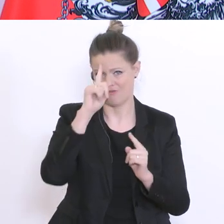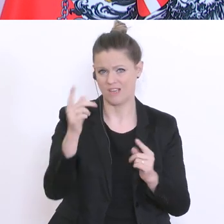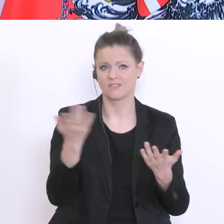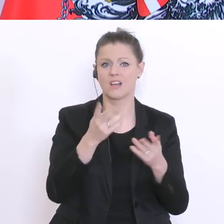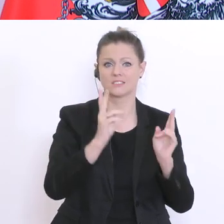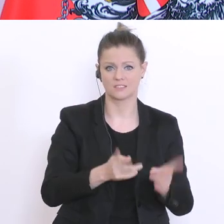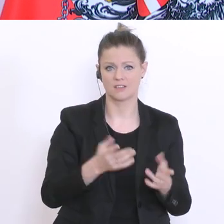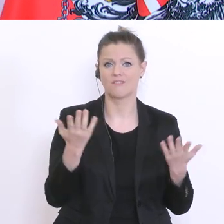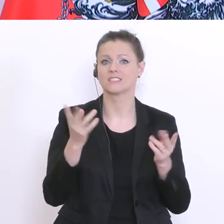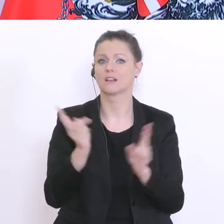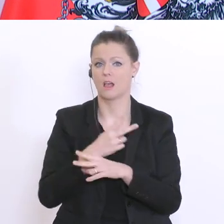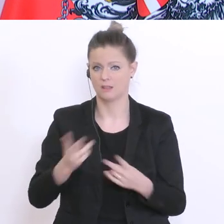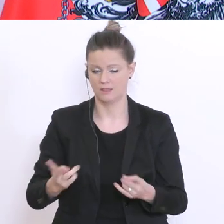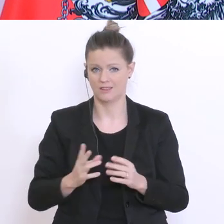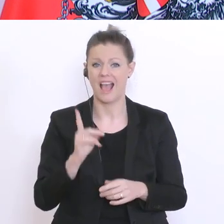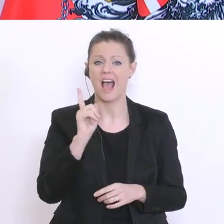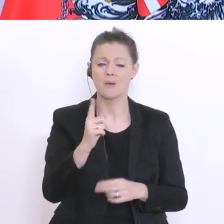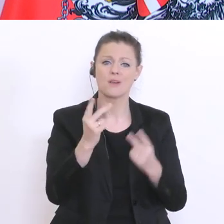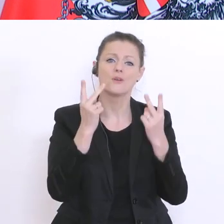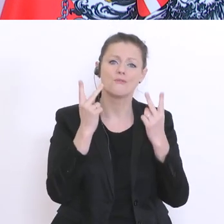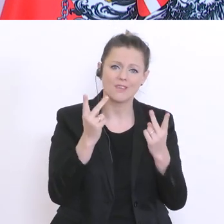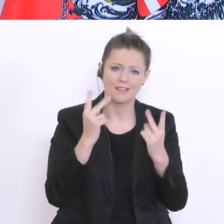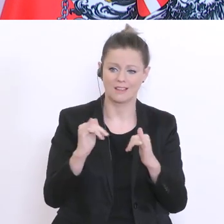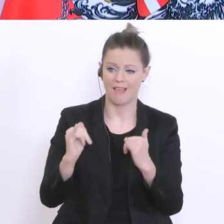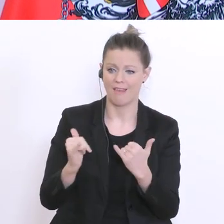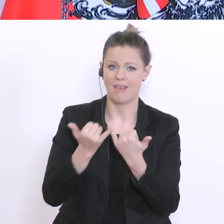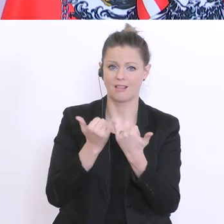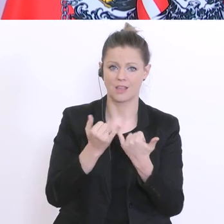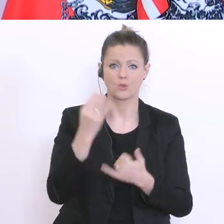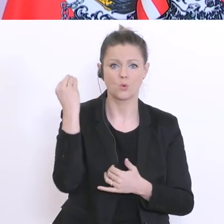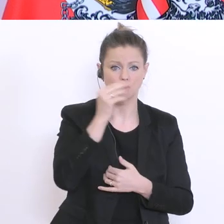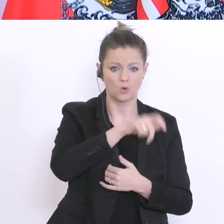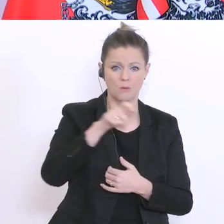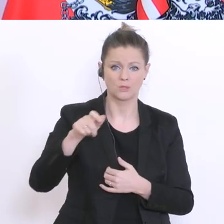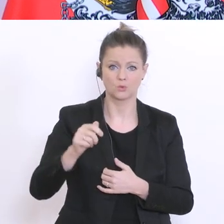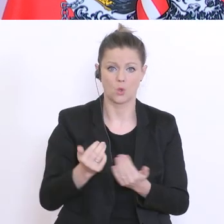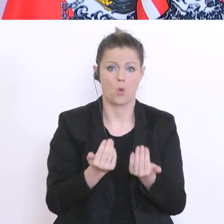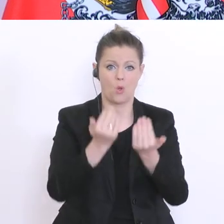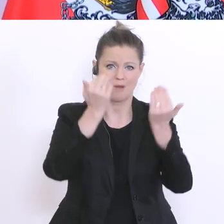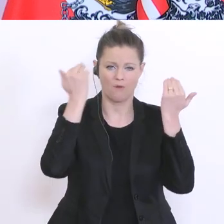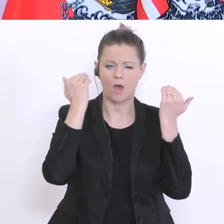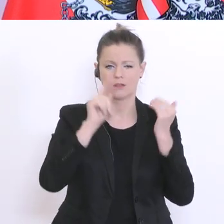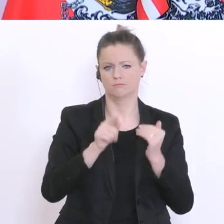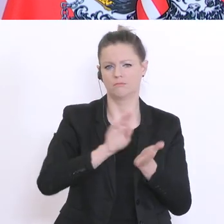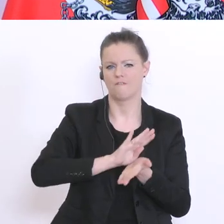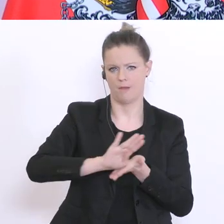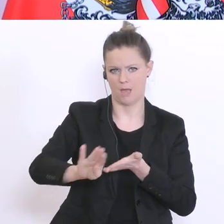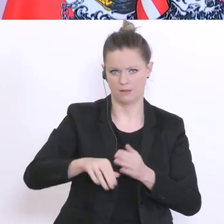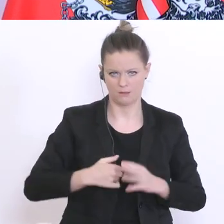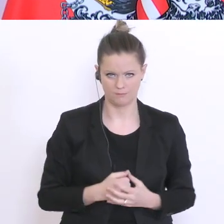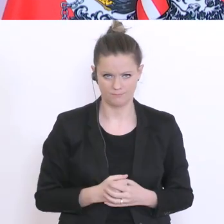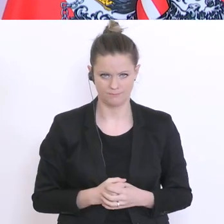Überforderung von Schülern und Eltern vermeiden. In dieser besonderen Situation, wollen wir auf